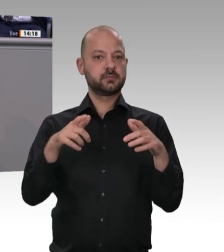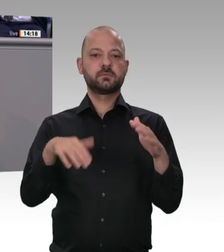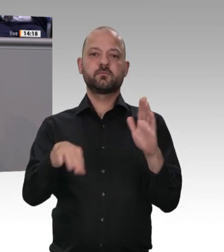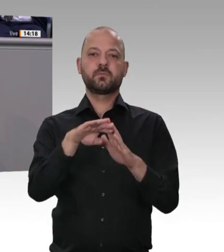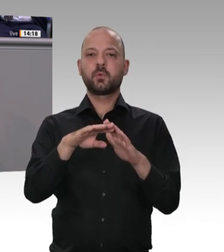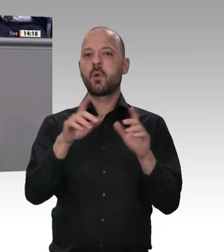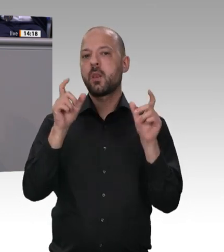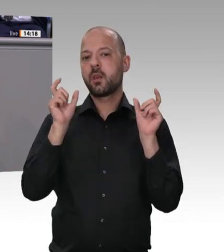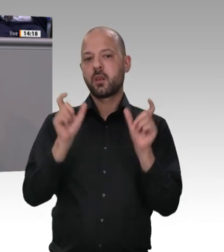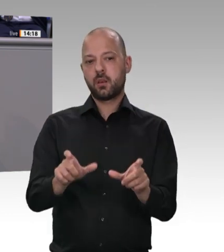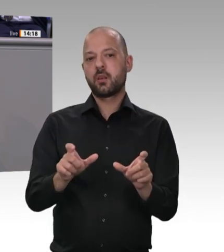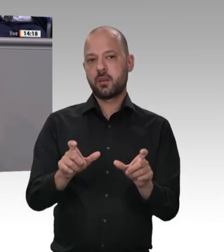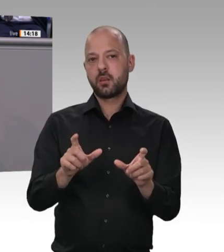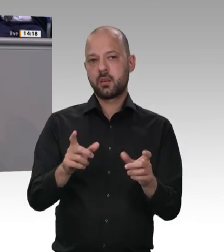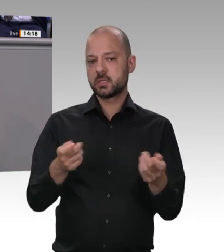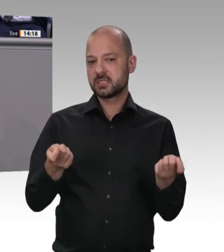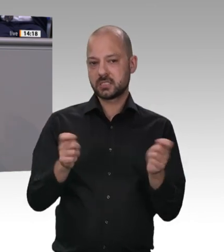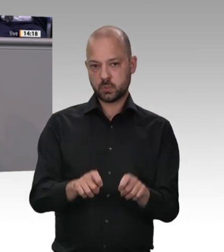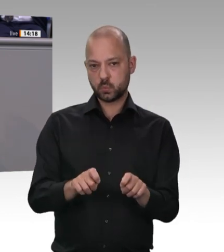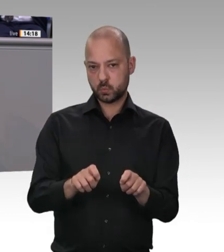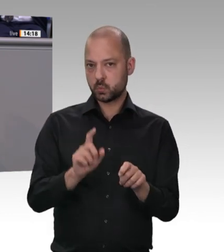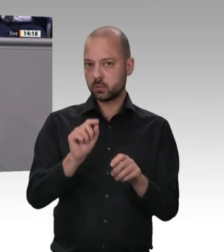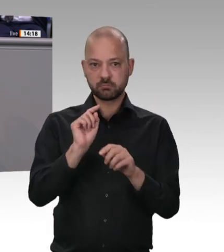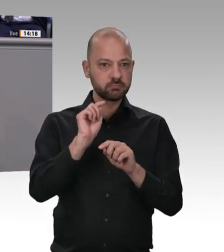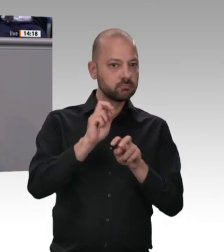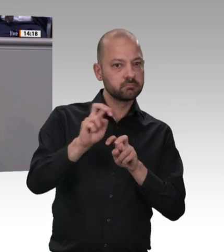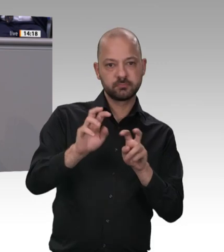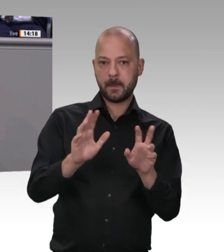einigen so, die das früher anders gesehen haben. Wichtig ist, dass dieses Parlament